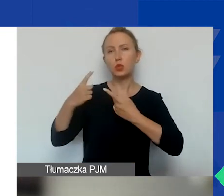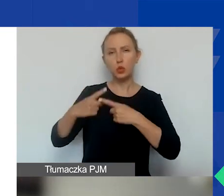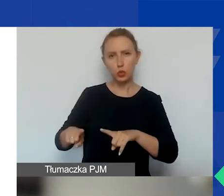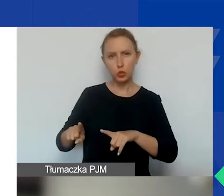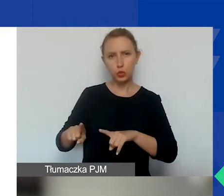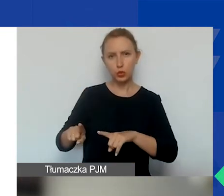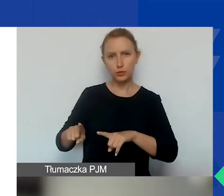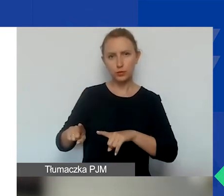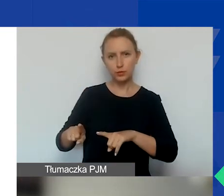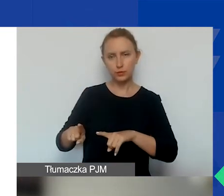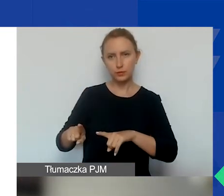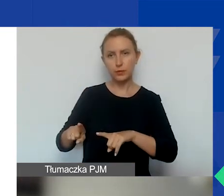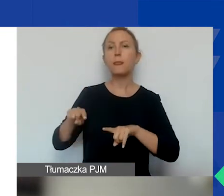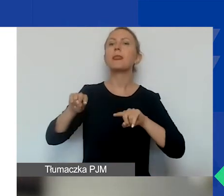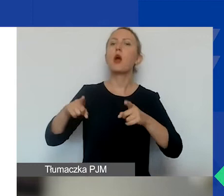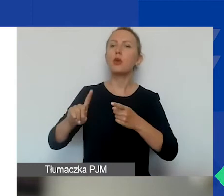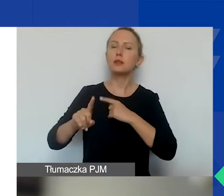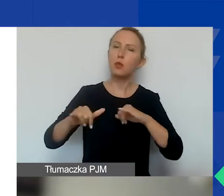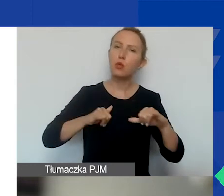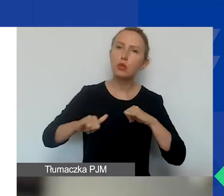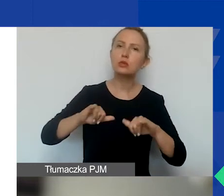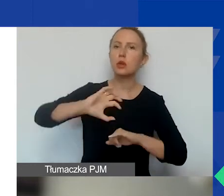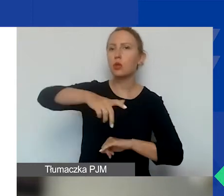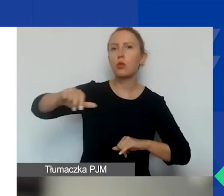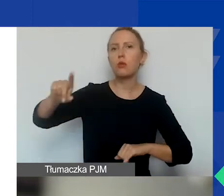Też organizacje pozarządowe,̨ podmioty publiczne i prywatne,